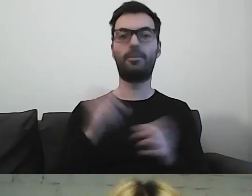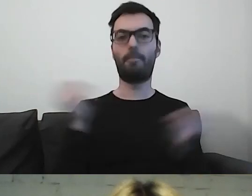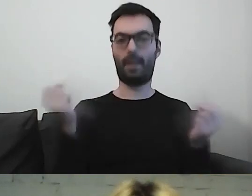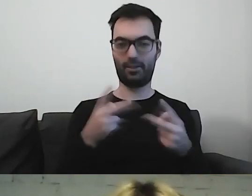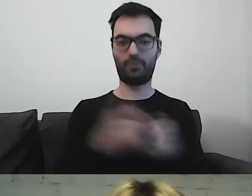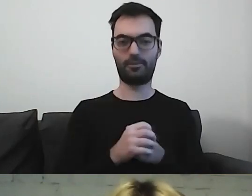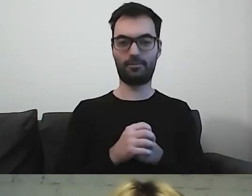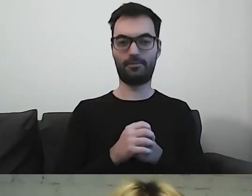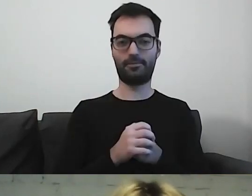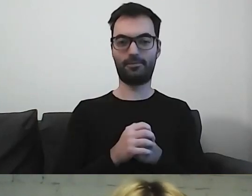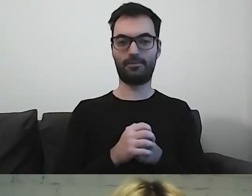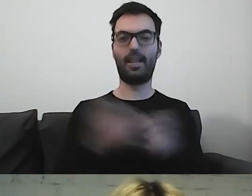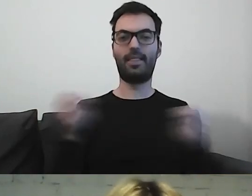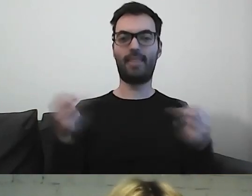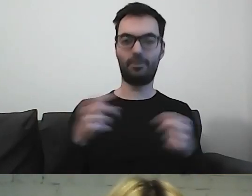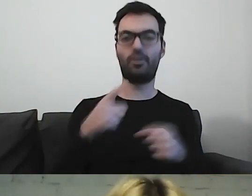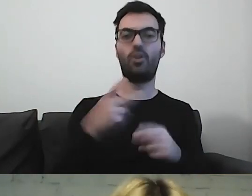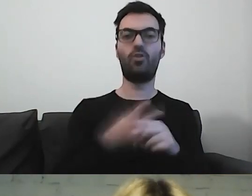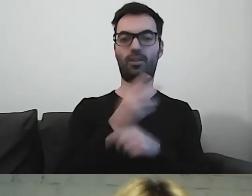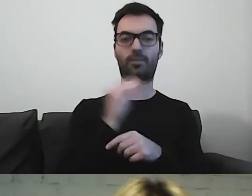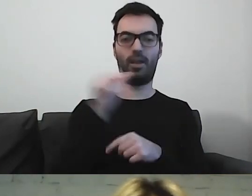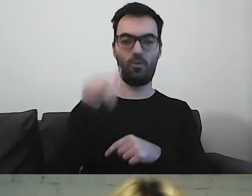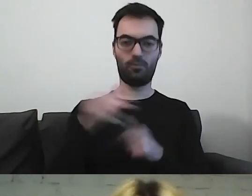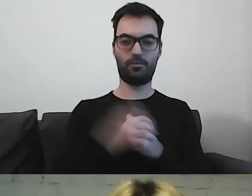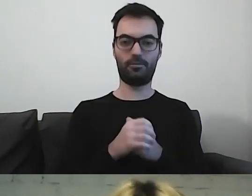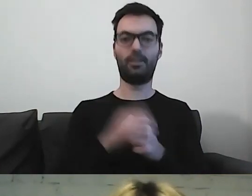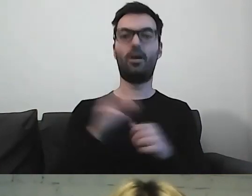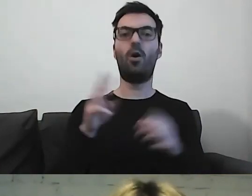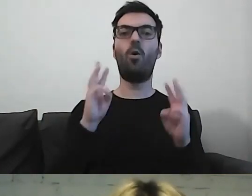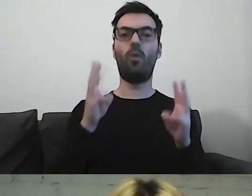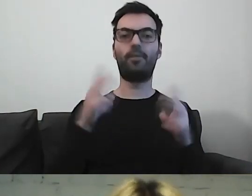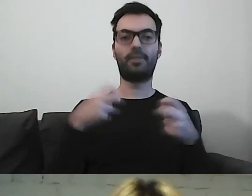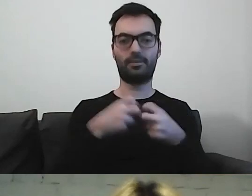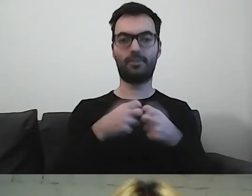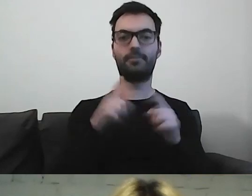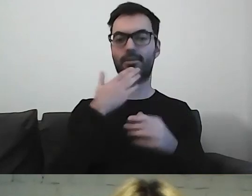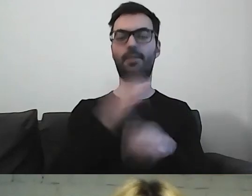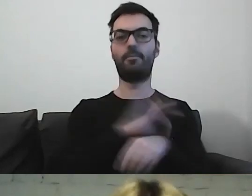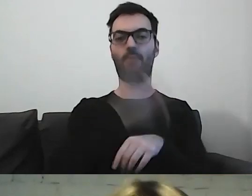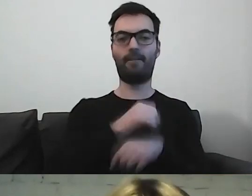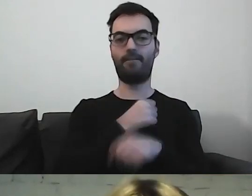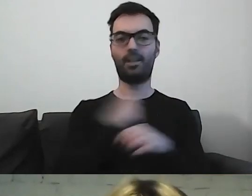Napisowcy: Dostępni.eu. Webinarium jest organizowane w ramach projektu Warszawska Akademia Dostępności,